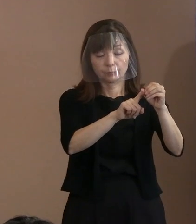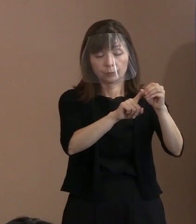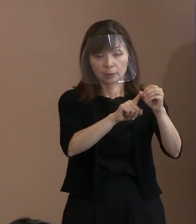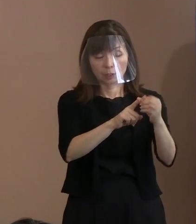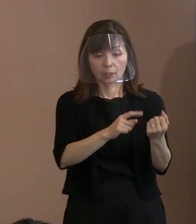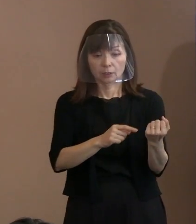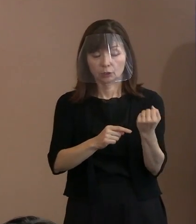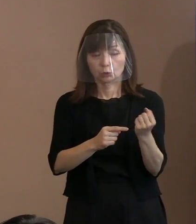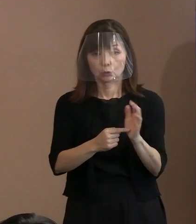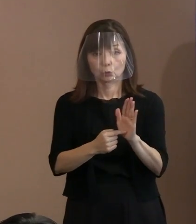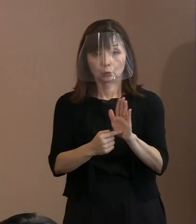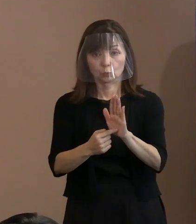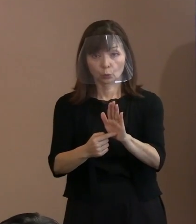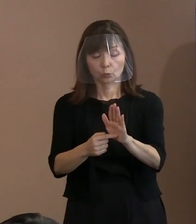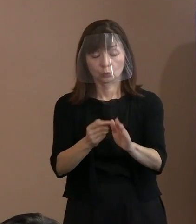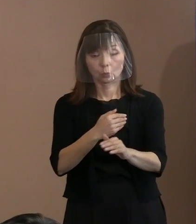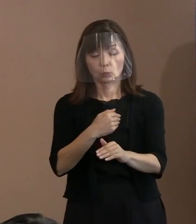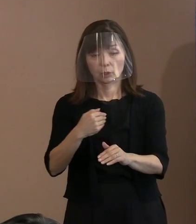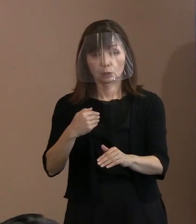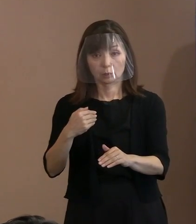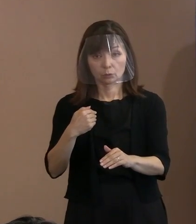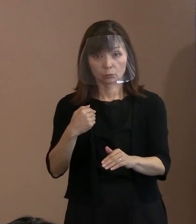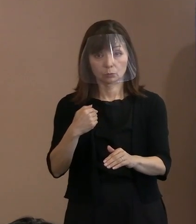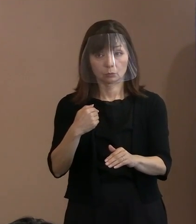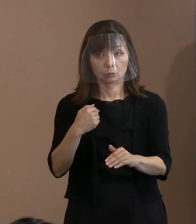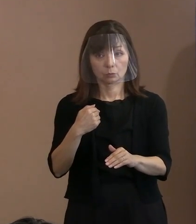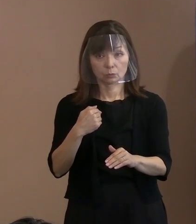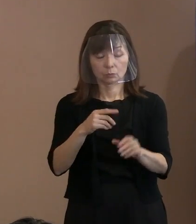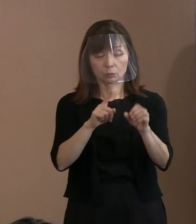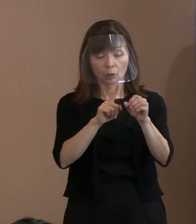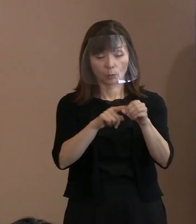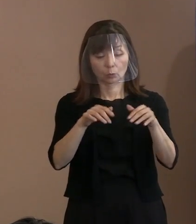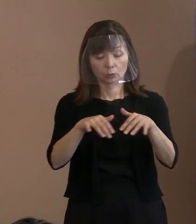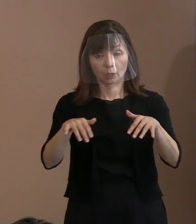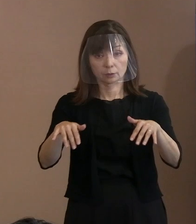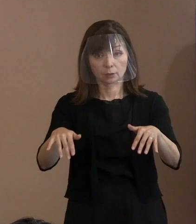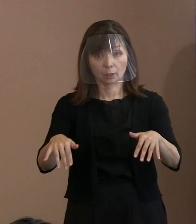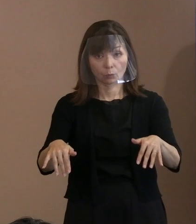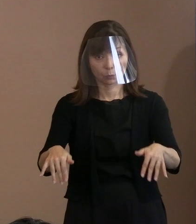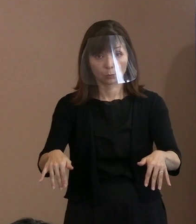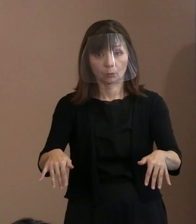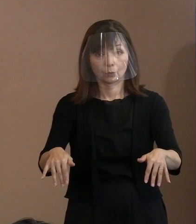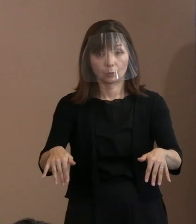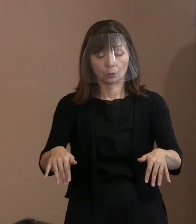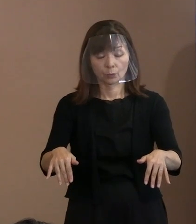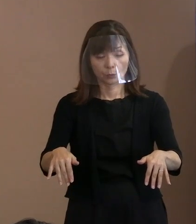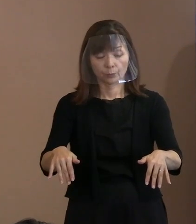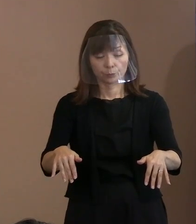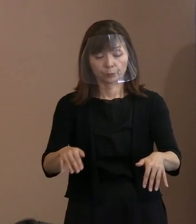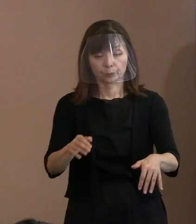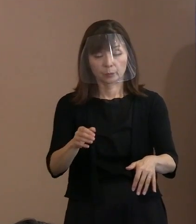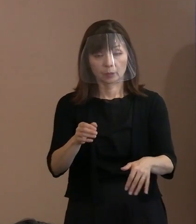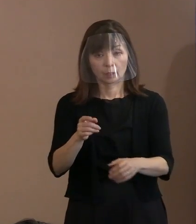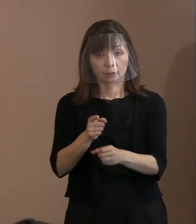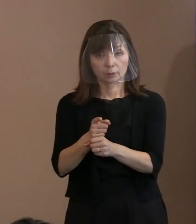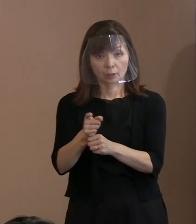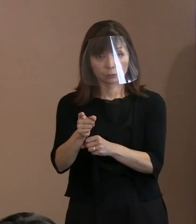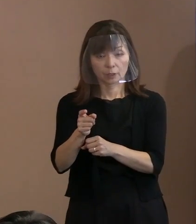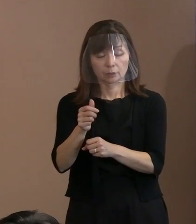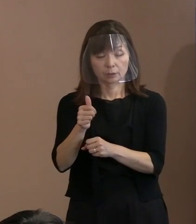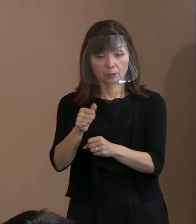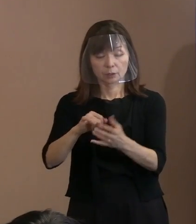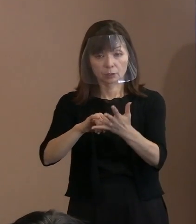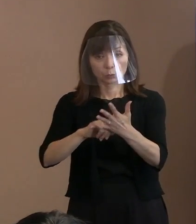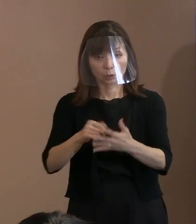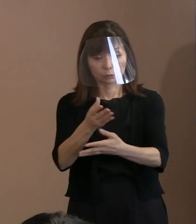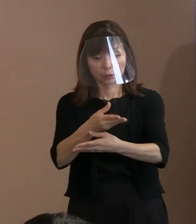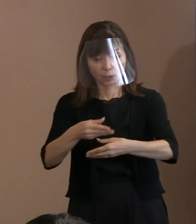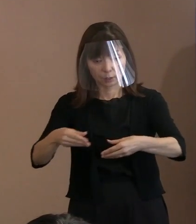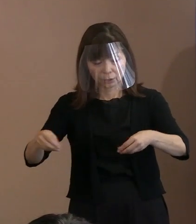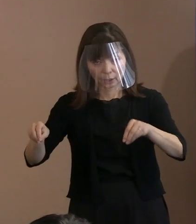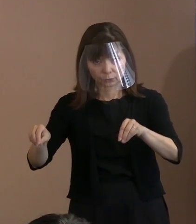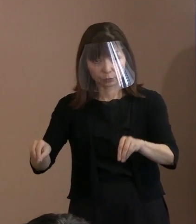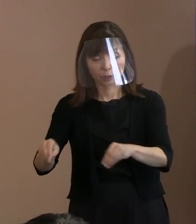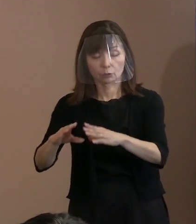そのための協調体制を核兵器禁止条約を 締約している国とＮＰＴの関係者と